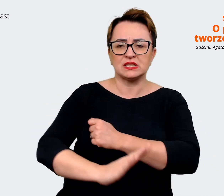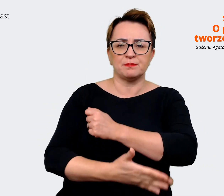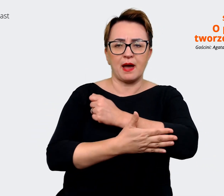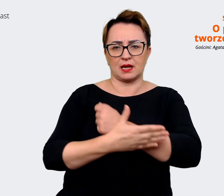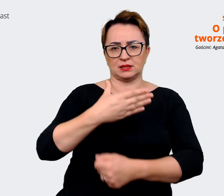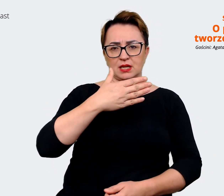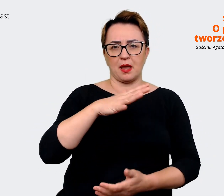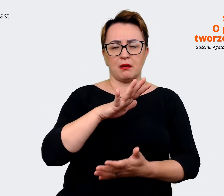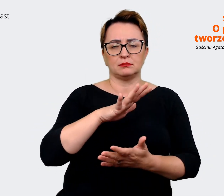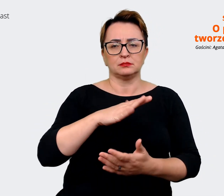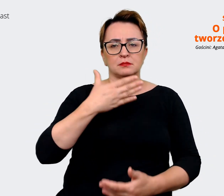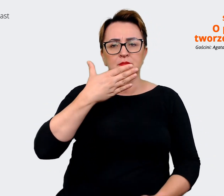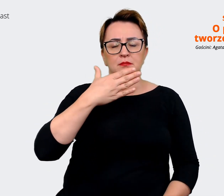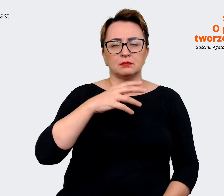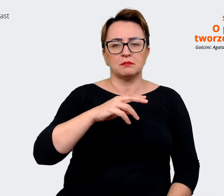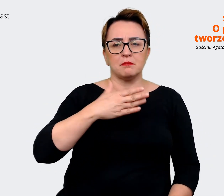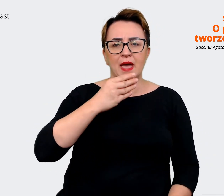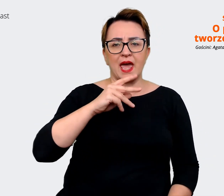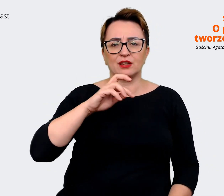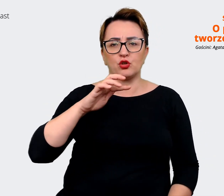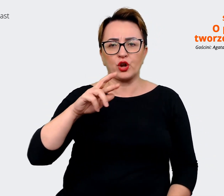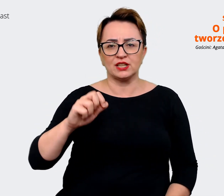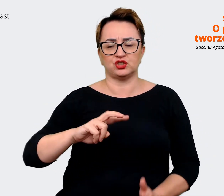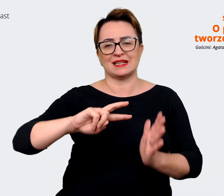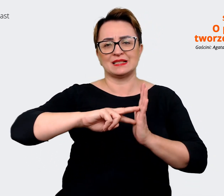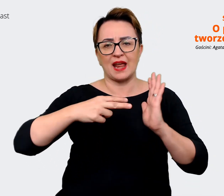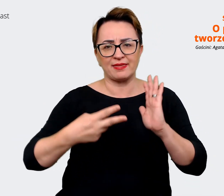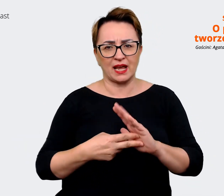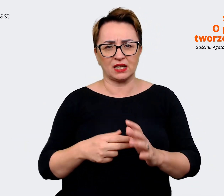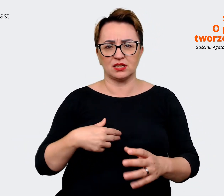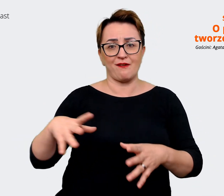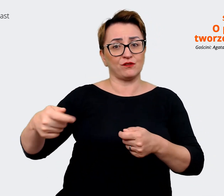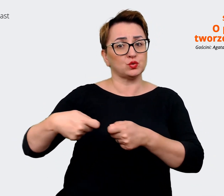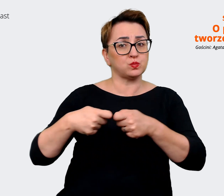że wspólnie udało nam się przejść przez ten proces. Natomiast wyobrażam sobie,